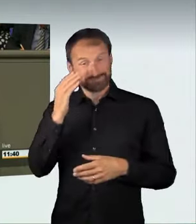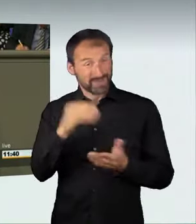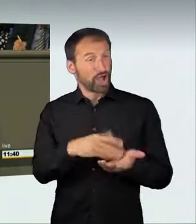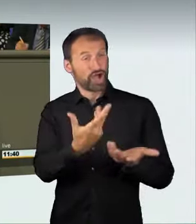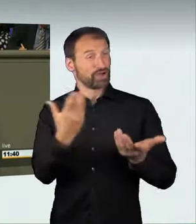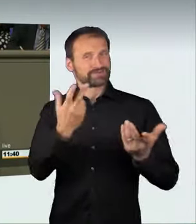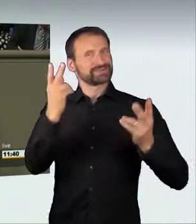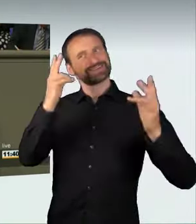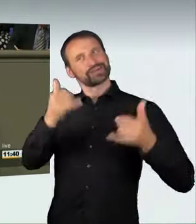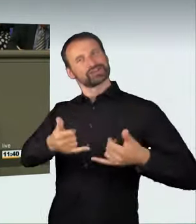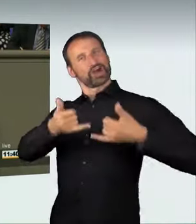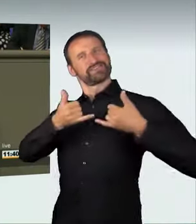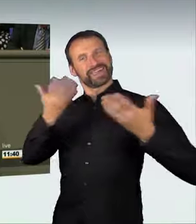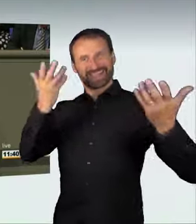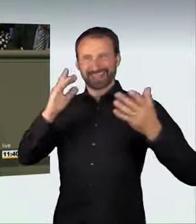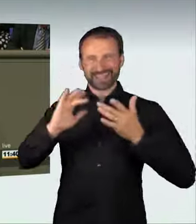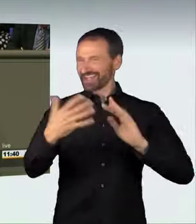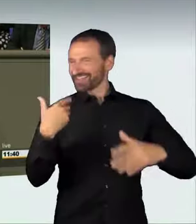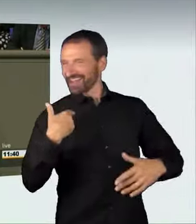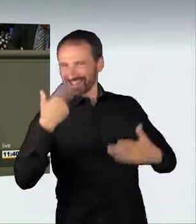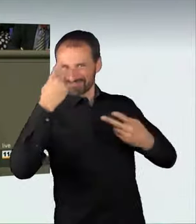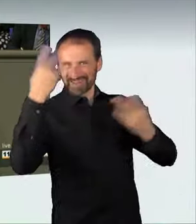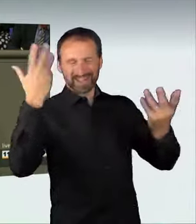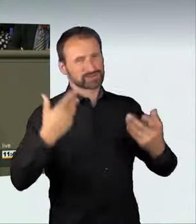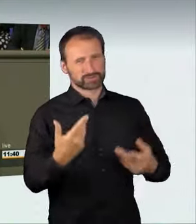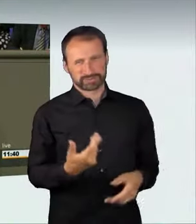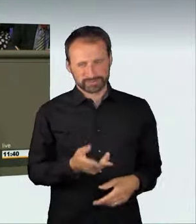Es treffen sich irgendwelche Spinner auf unseren Straßen,